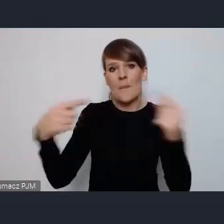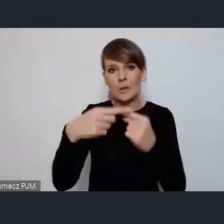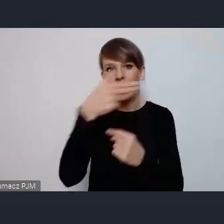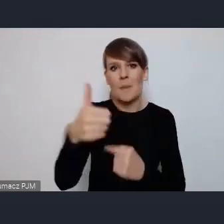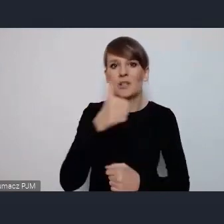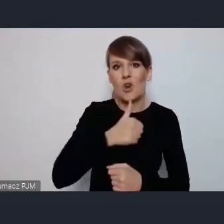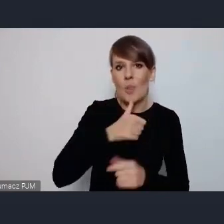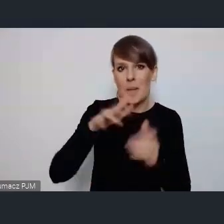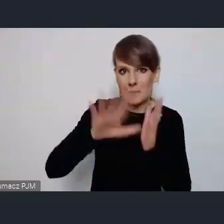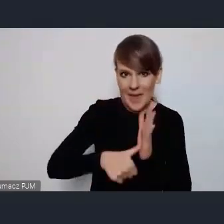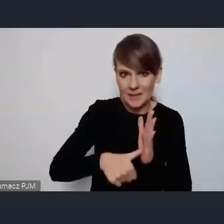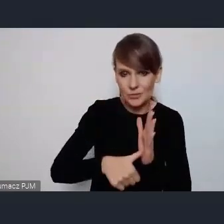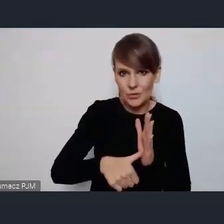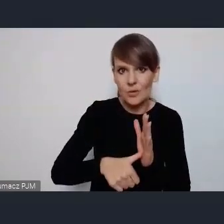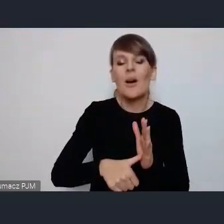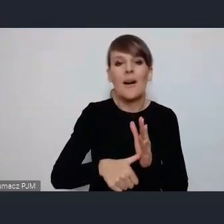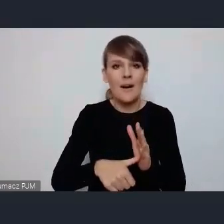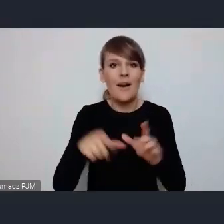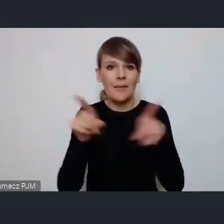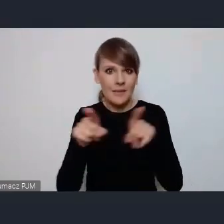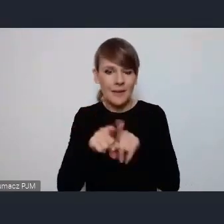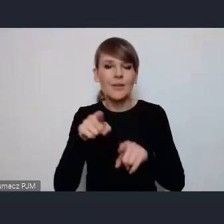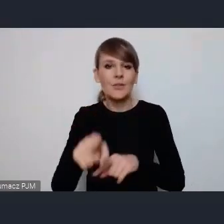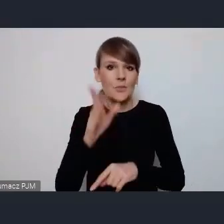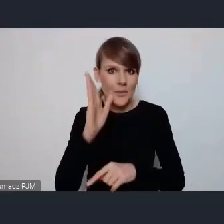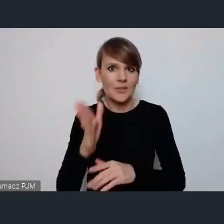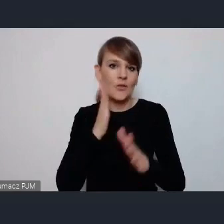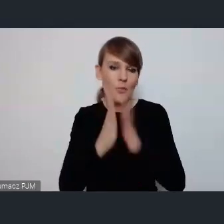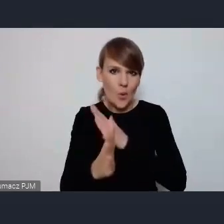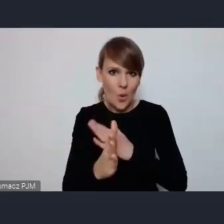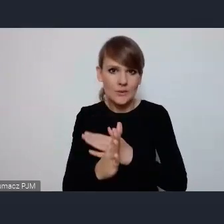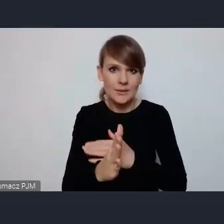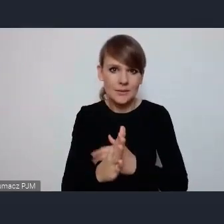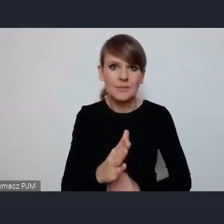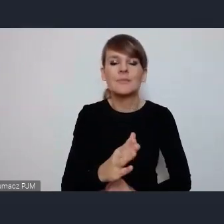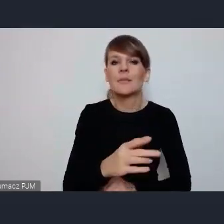natomiast będzie też wprost jedna specjalna sesja, to w ramach tego głównego